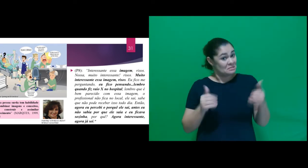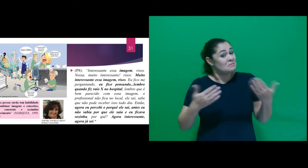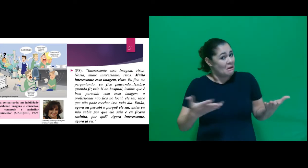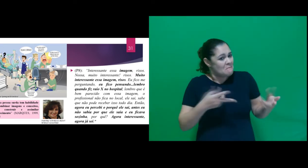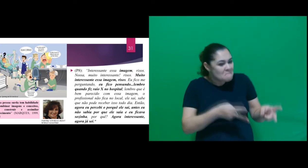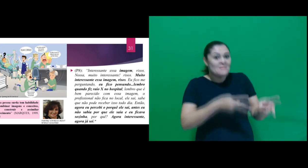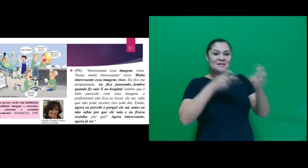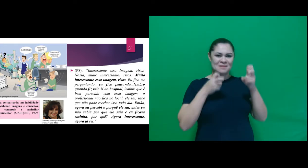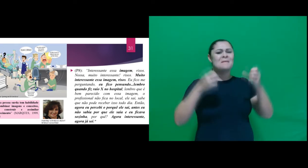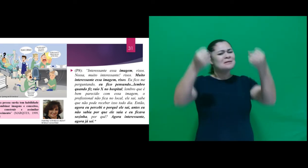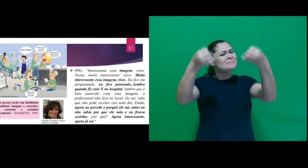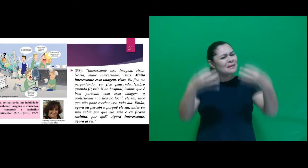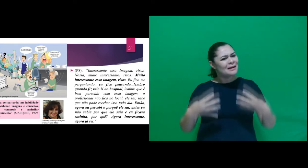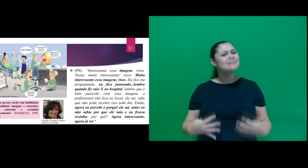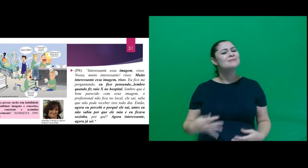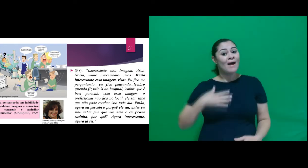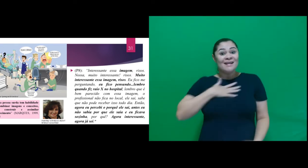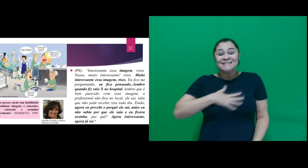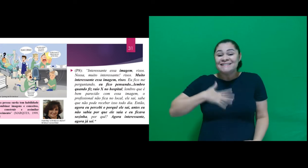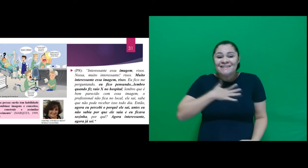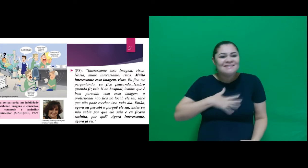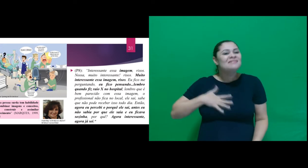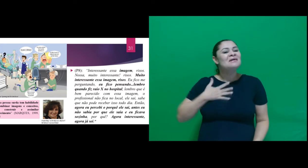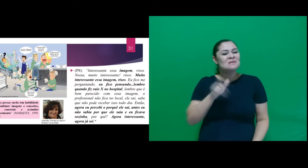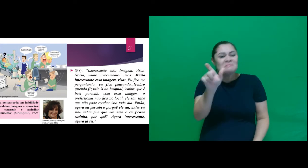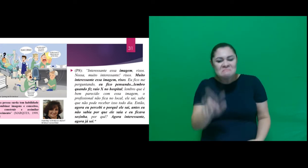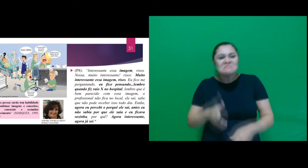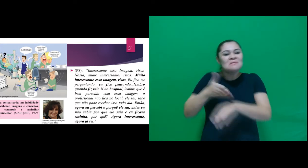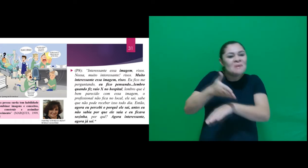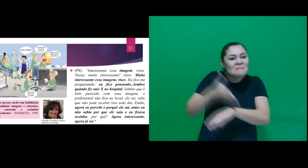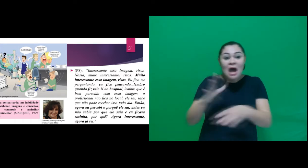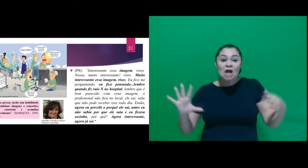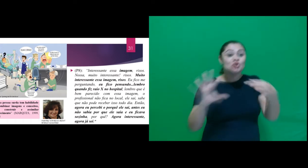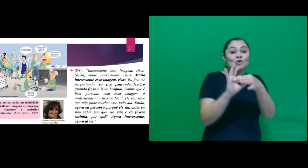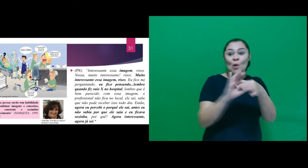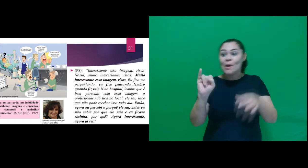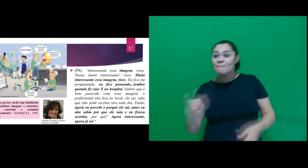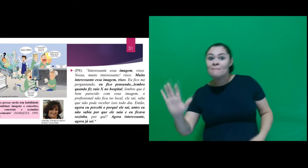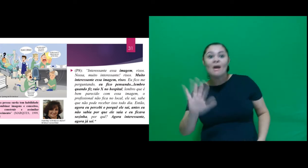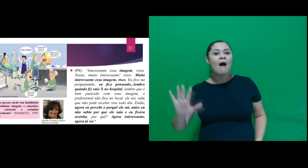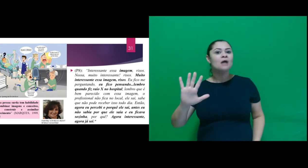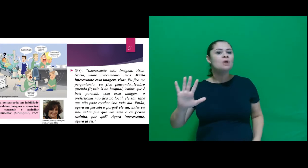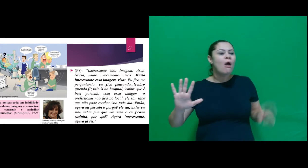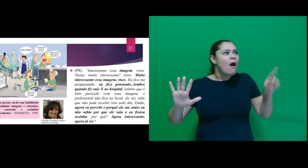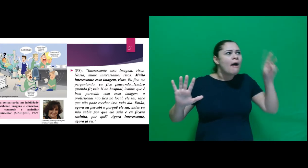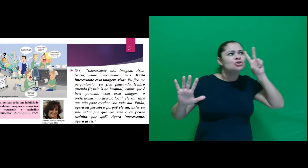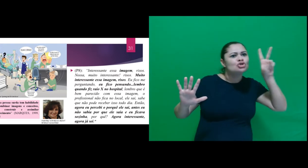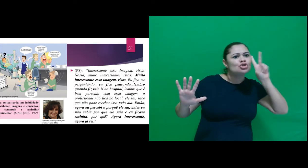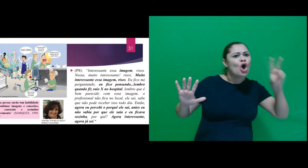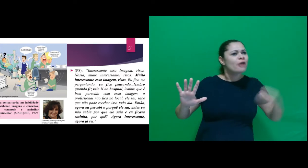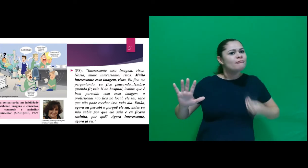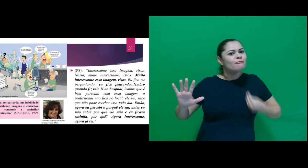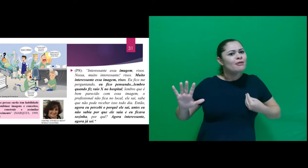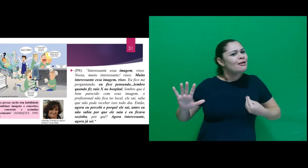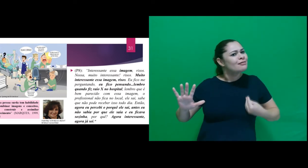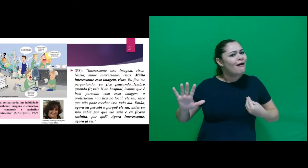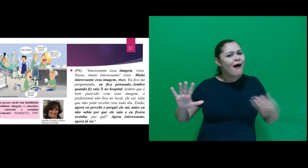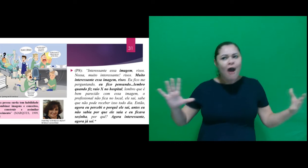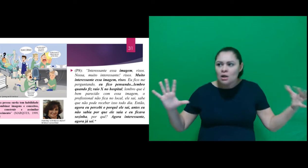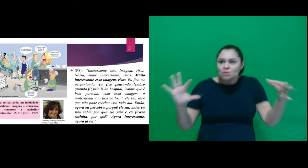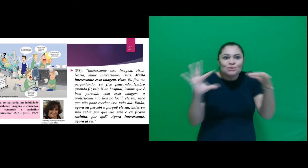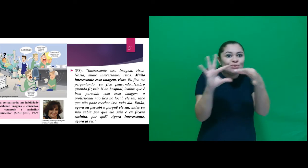Percebemos nessa fala a satisfação ao associar a imagem a sua vivência, atribuindo sentido para o